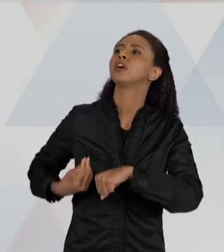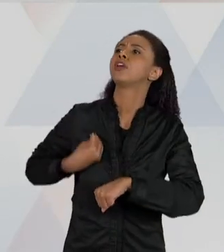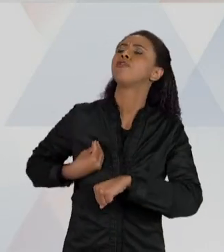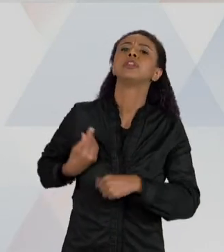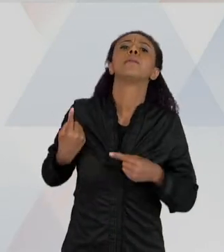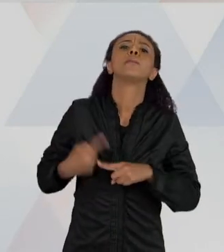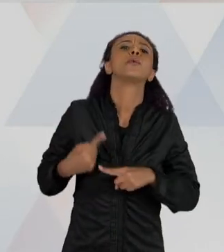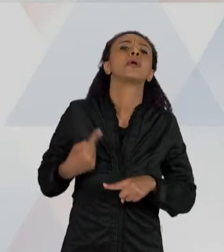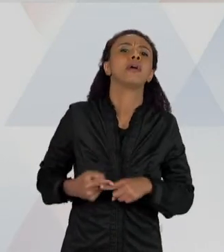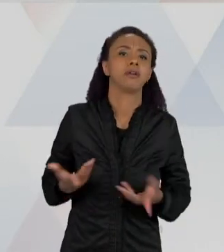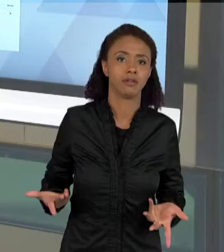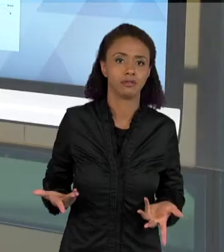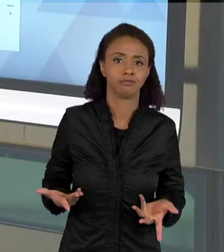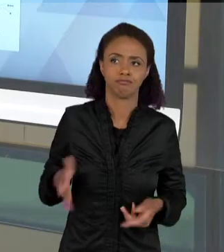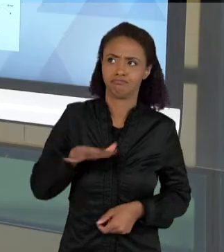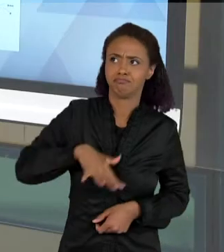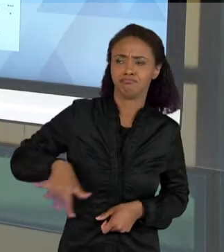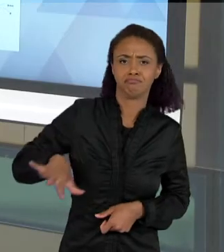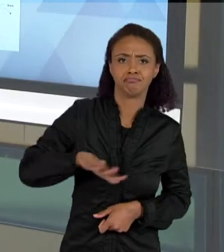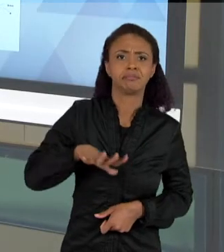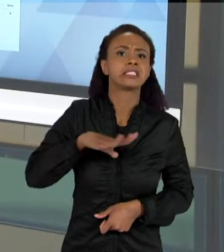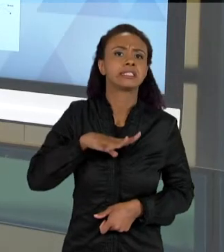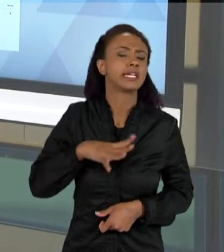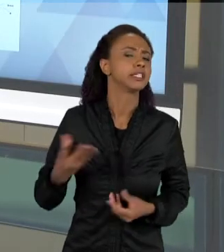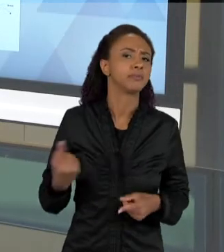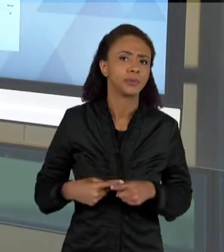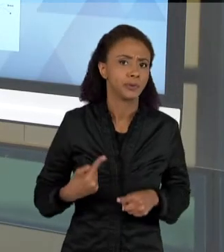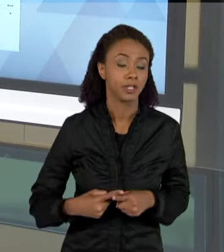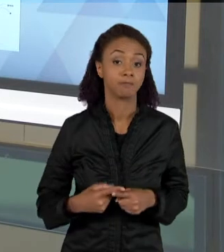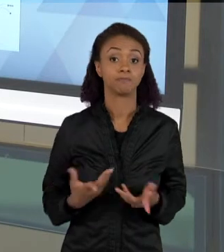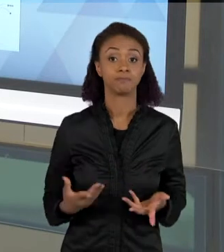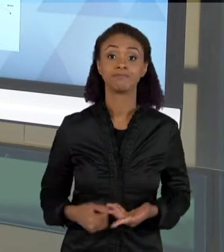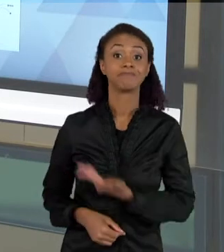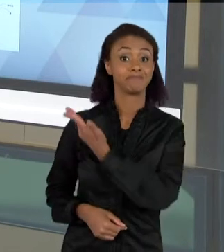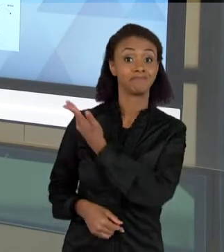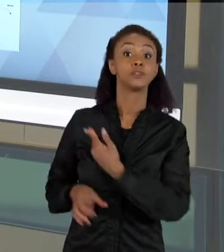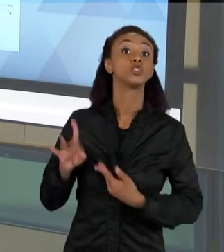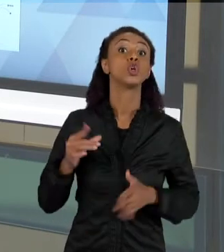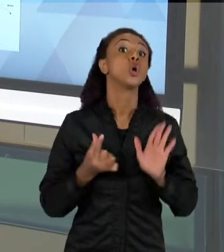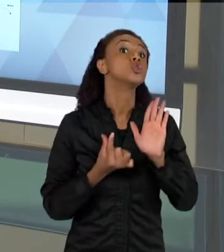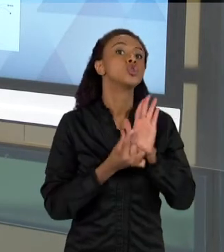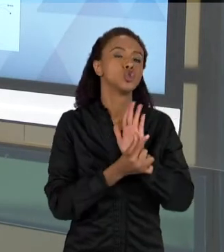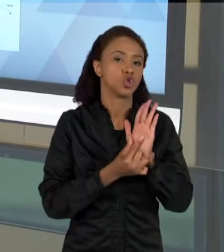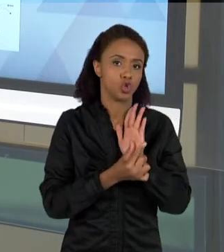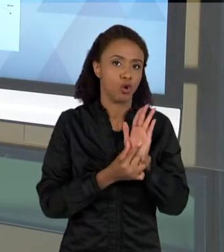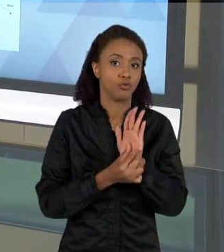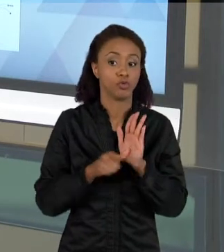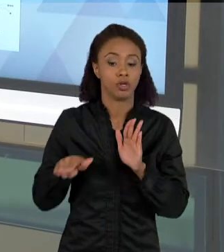ESSE É UM SOFTWARE QUE VAI FAZER UMA ANÁLISE DO TEXTO, QUE VAI APROXIMAR AS